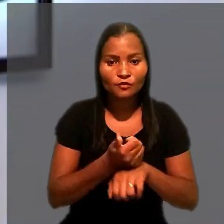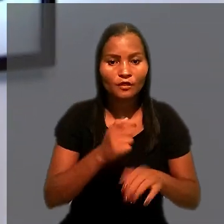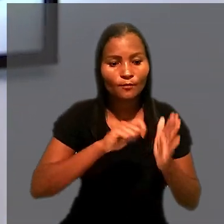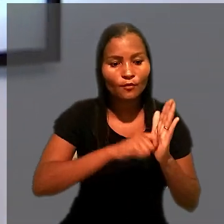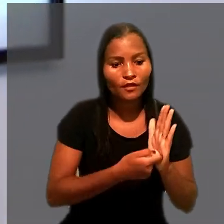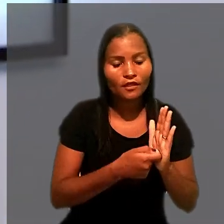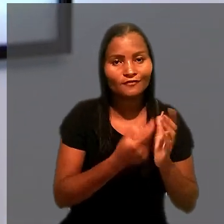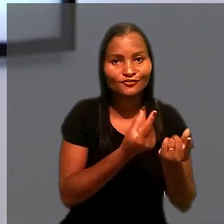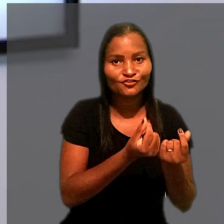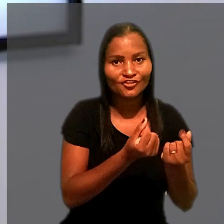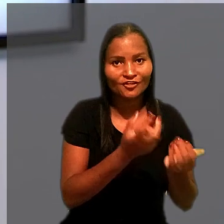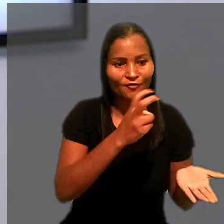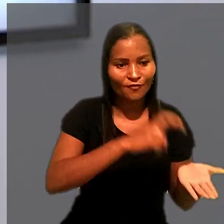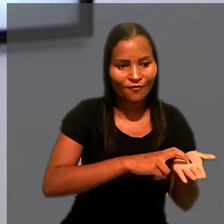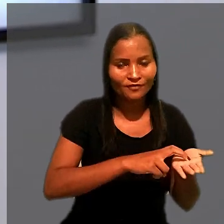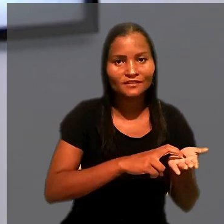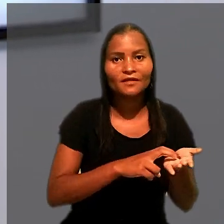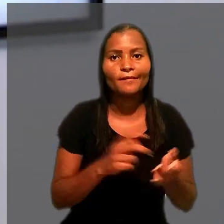de contas bancárias pela penhora de um caminhão.